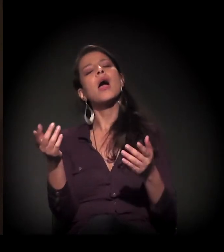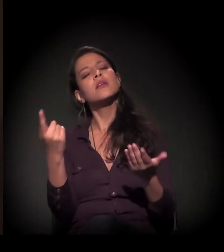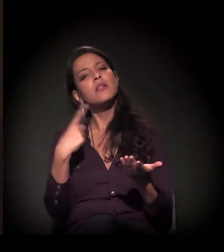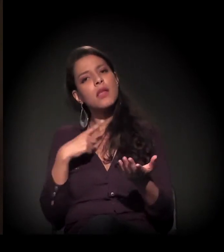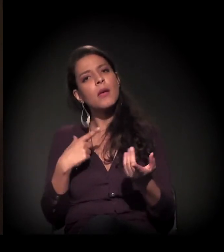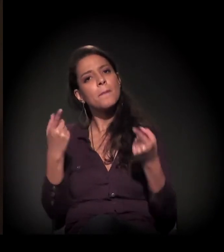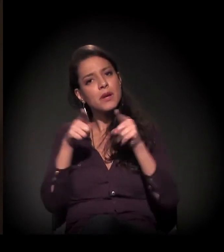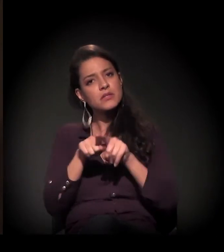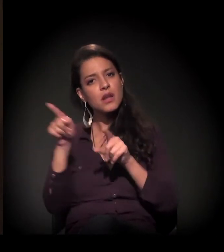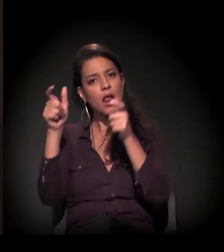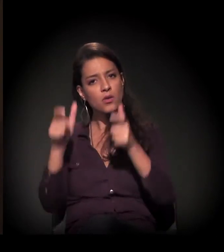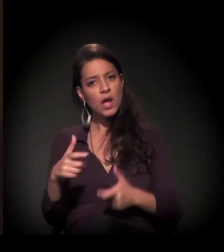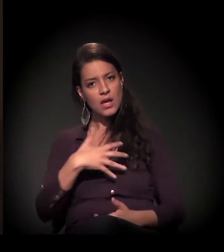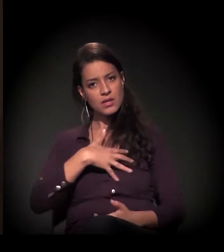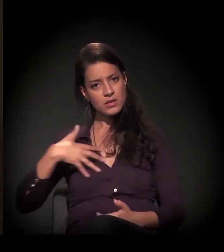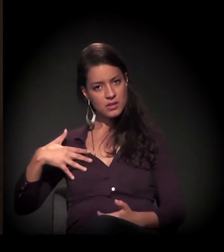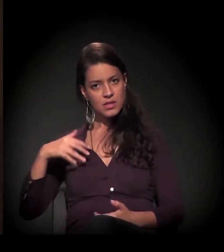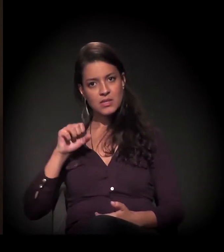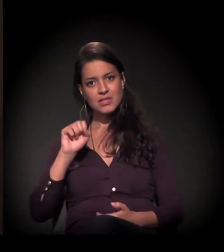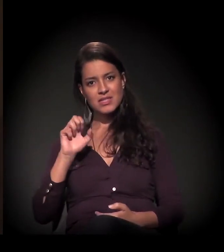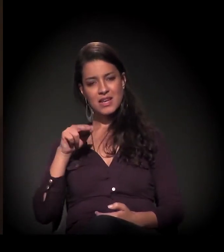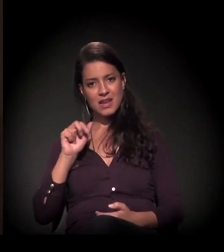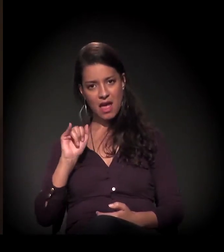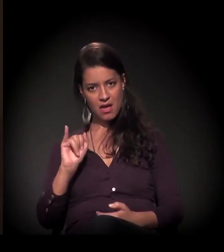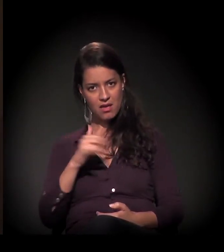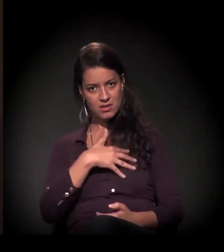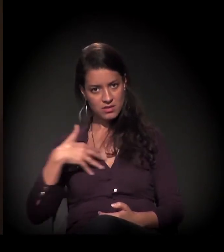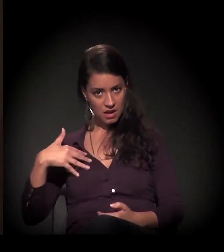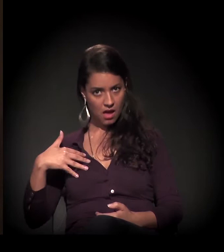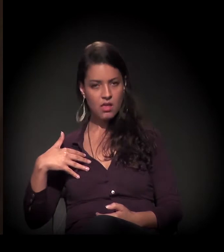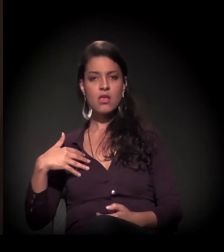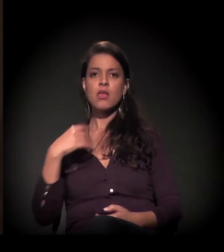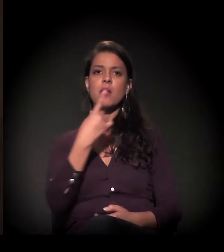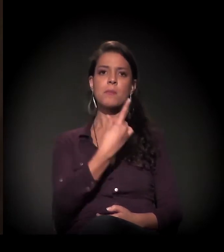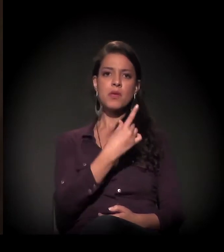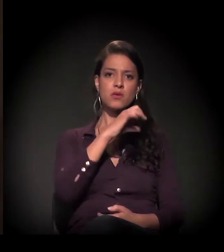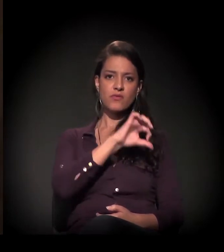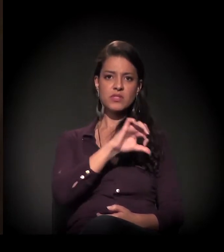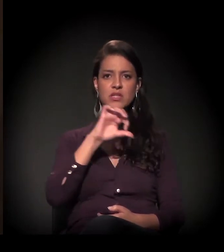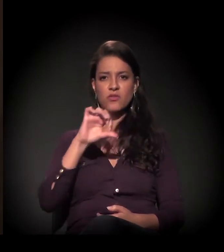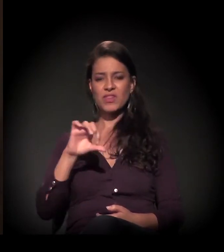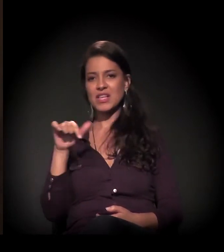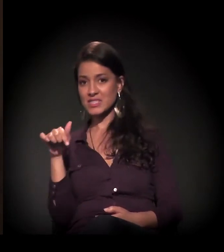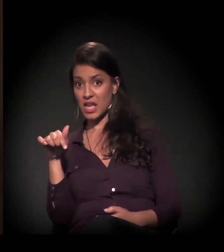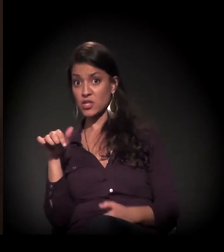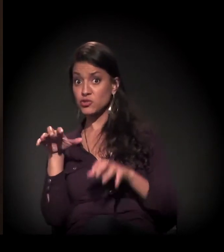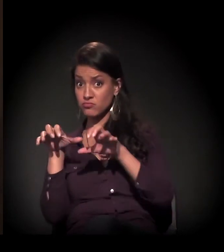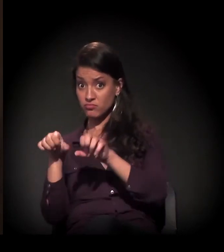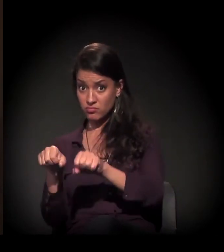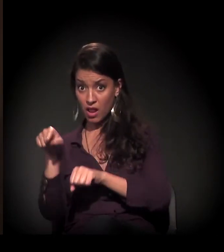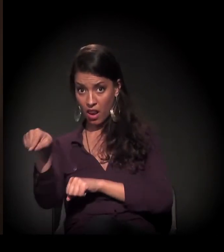nós, literalmente, de 1997, quando assumimos,